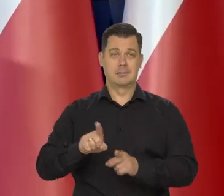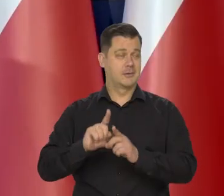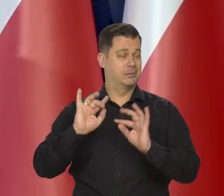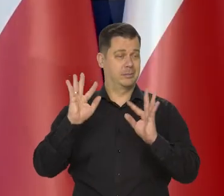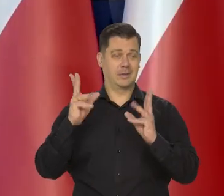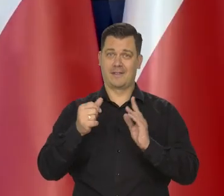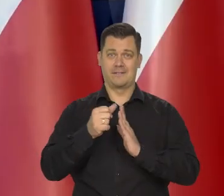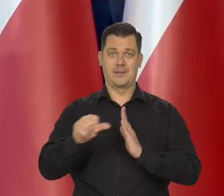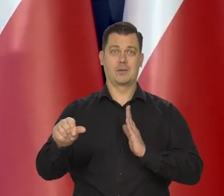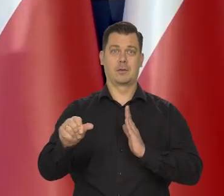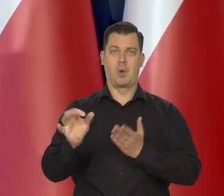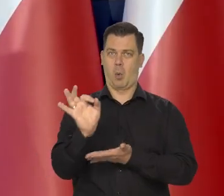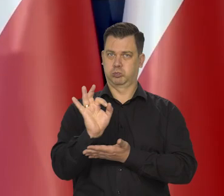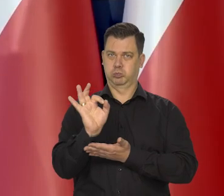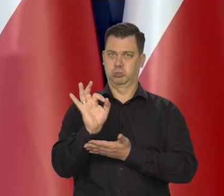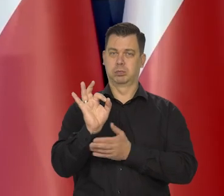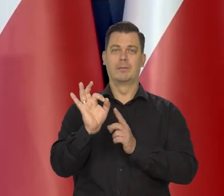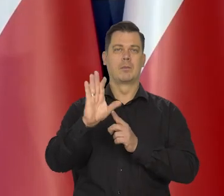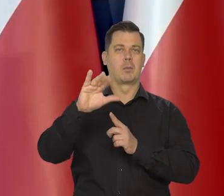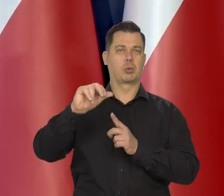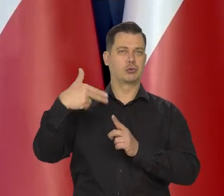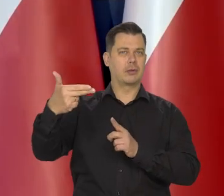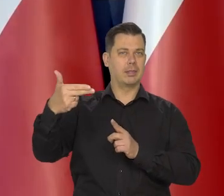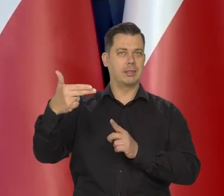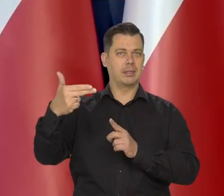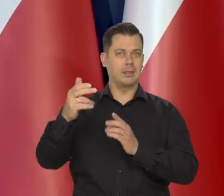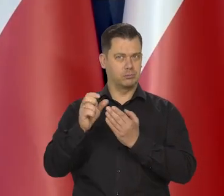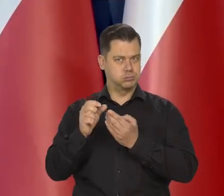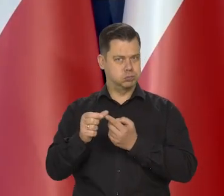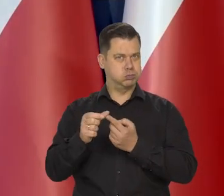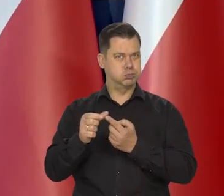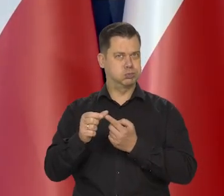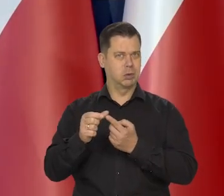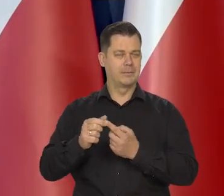z dużym bursztynem wystającym po obu stronach.